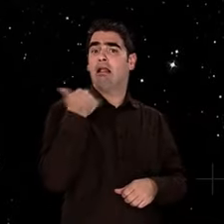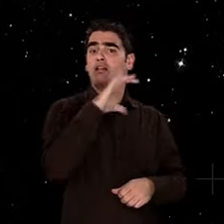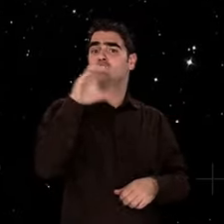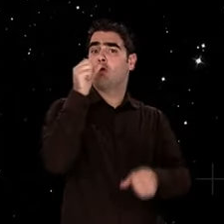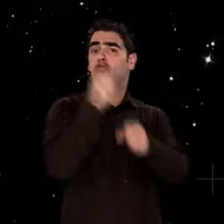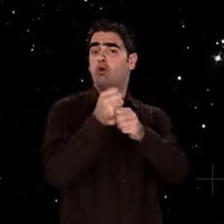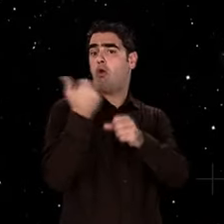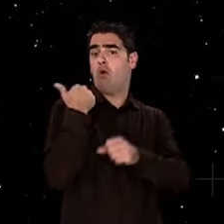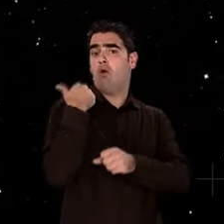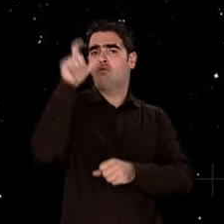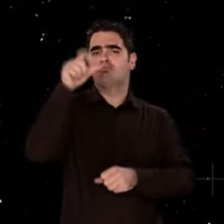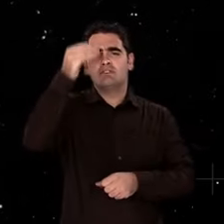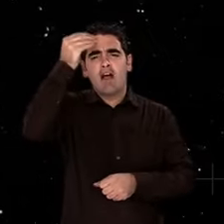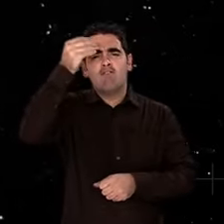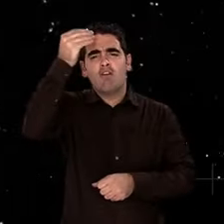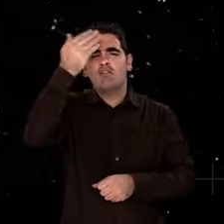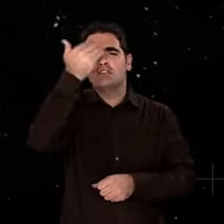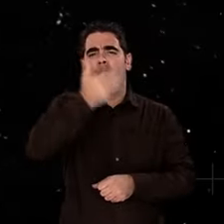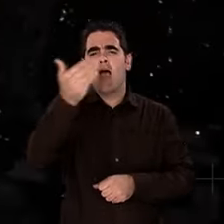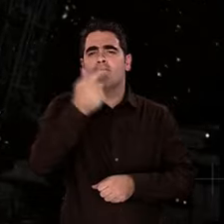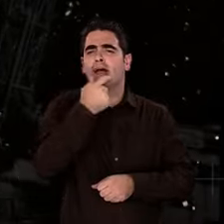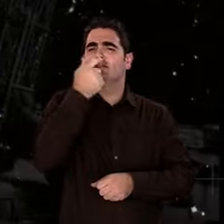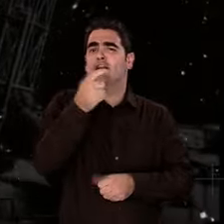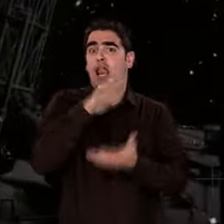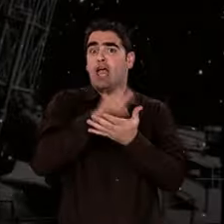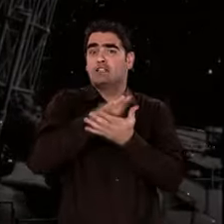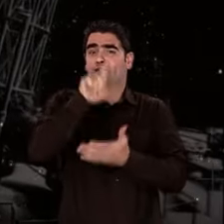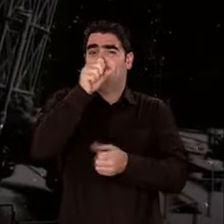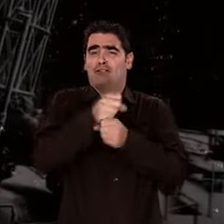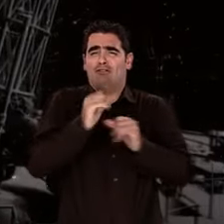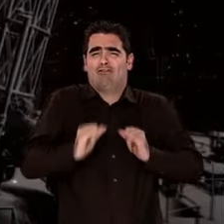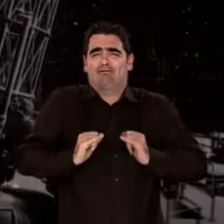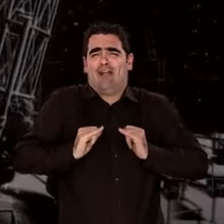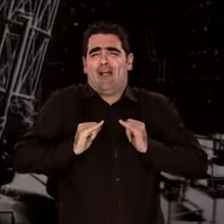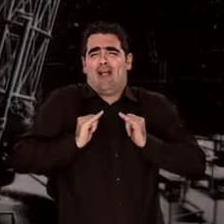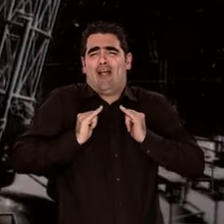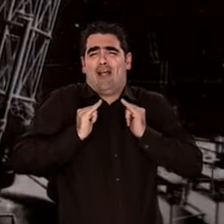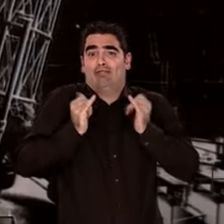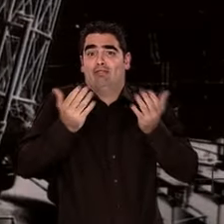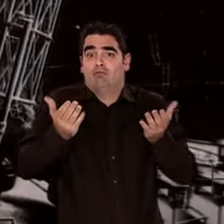Pourtant, en moins de deux siècles, la science en a profondément bouleversé la signification.